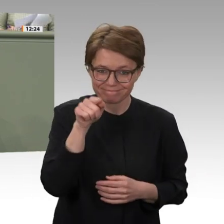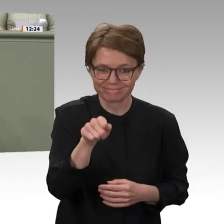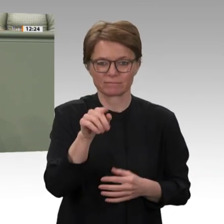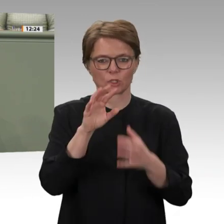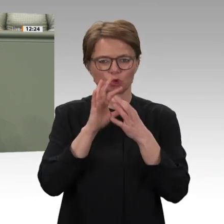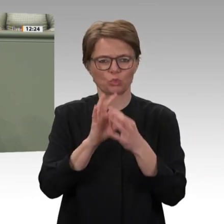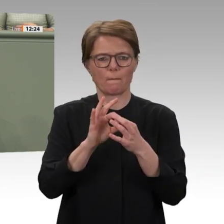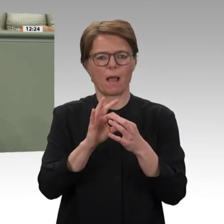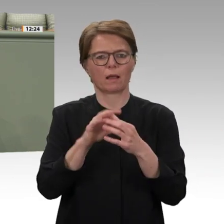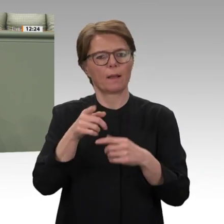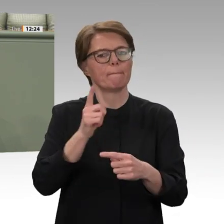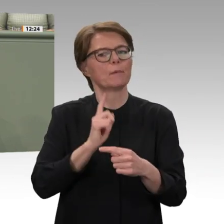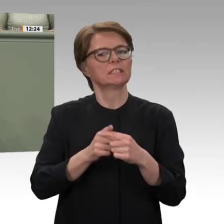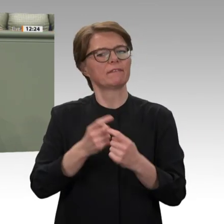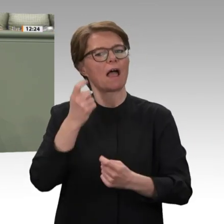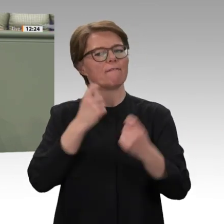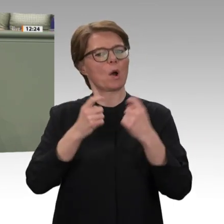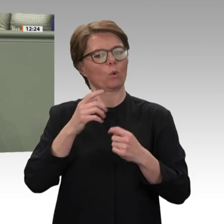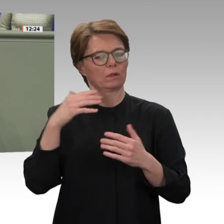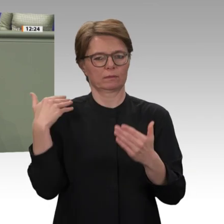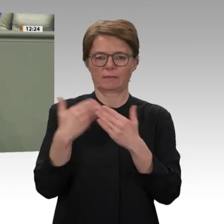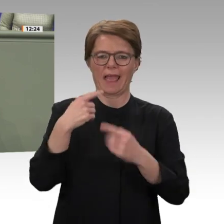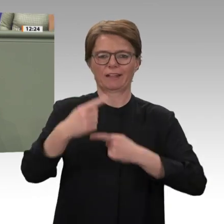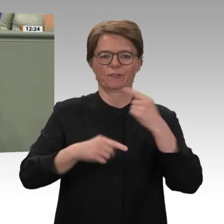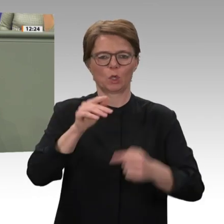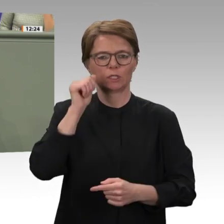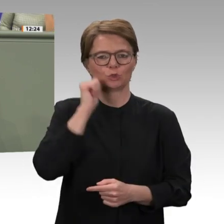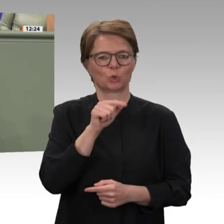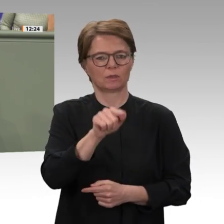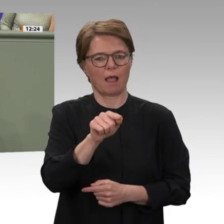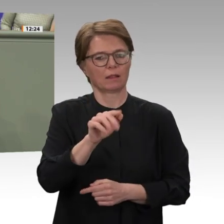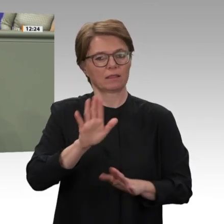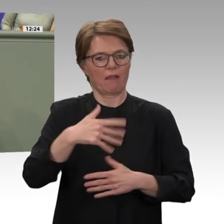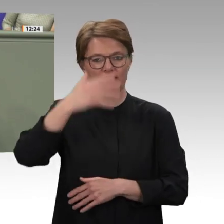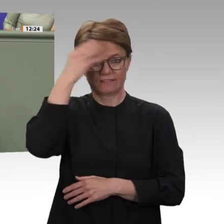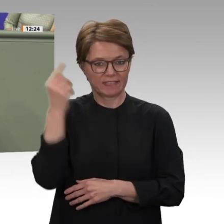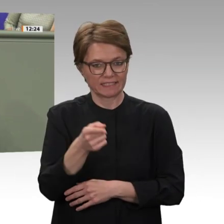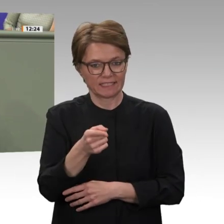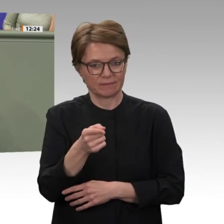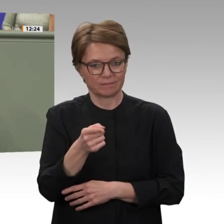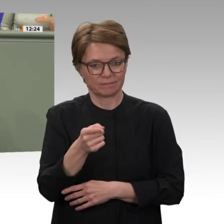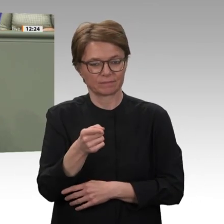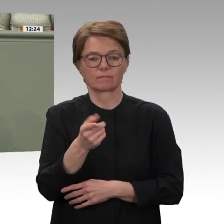Jahren nicht kaputtgehen zu lassen und eine Entwicklung dieser Region auch in Zukunft zu ermöglichen.